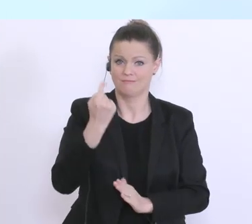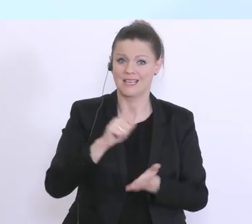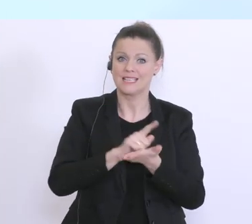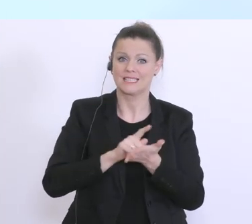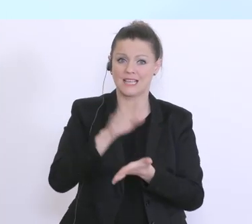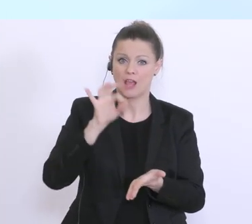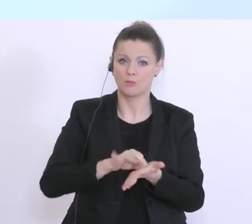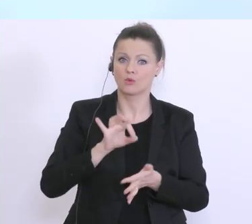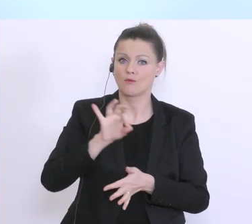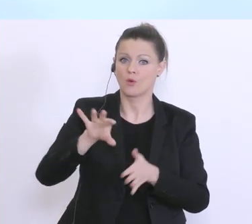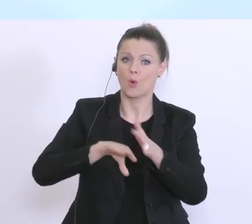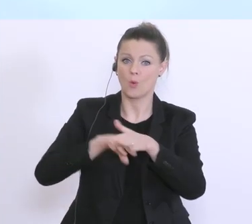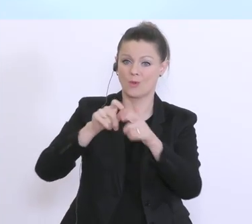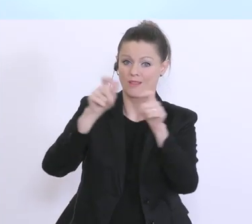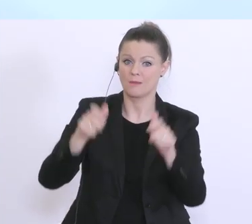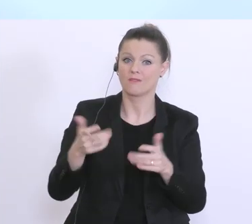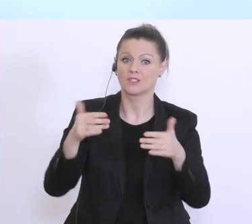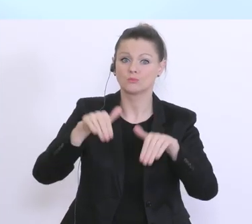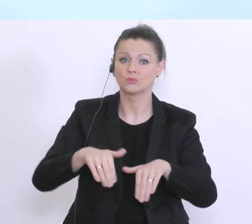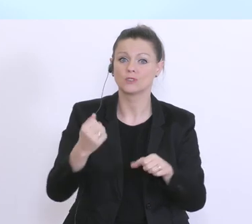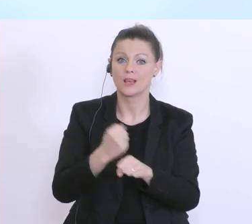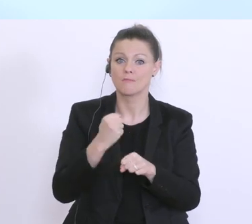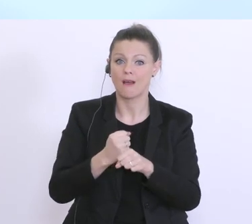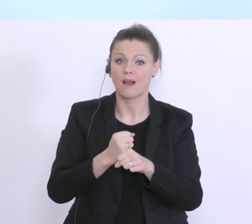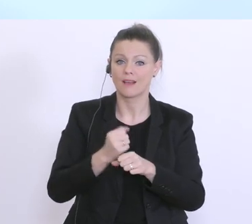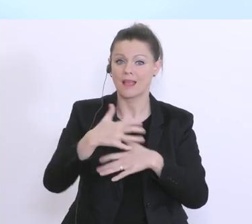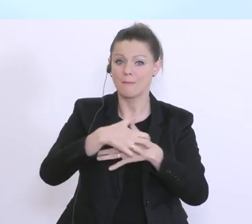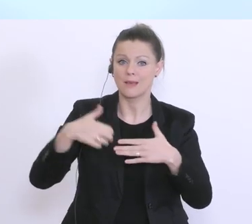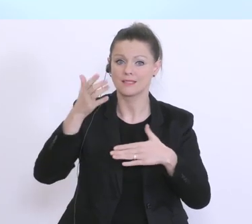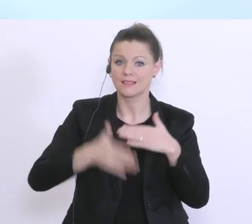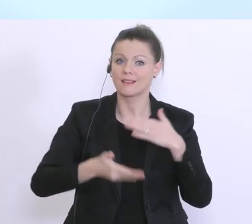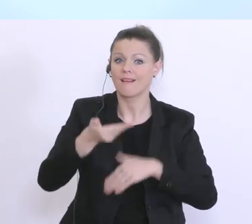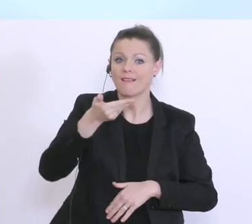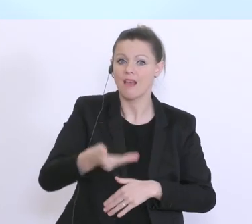viele Unternehmer, die Zahlung der Gehälter mit Ende März. Und gerade die von der Bundesregierung,